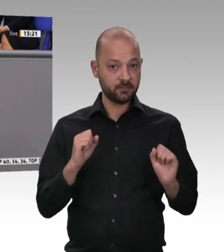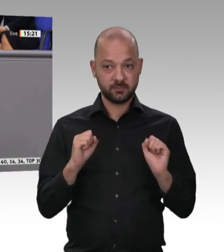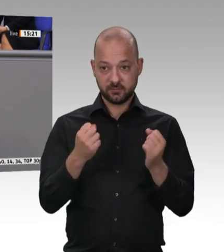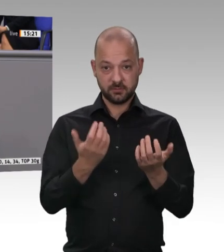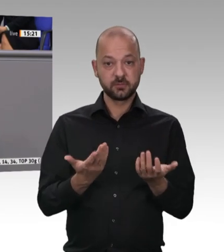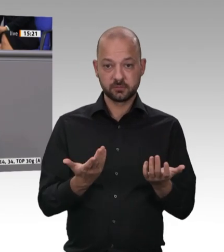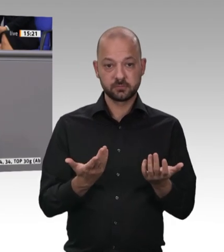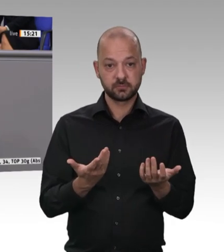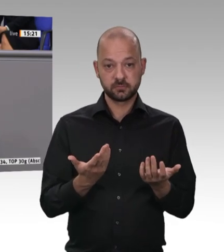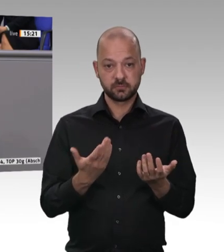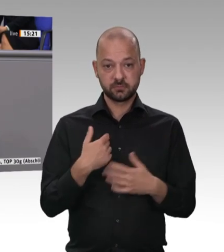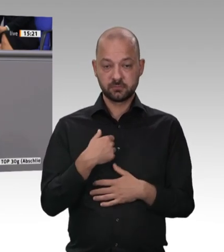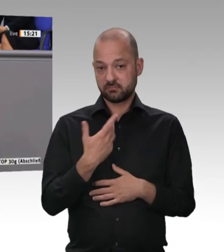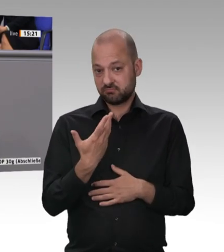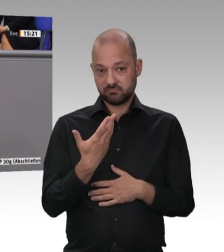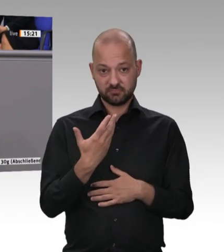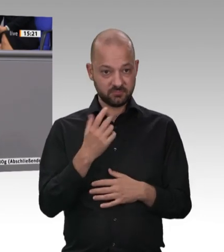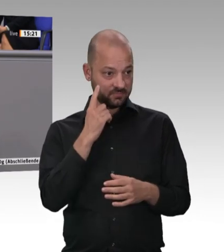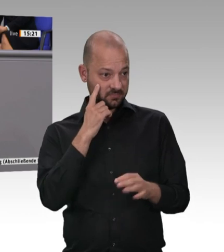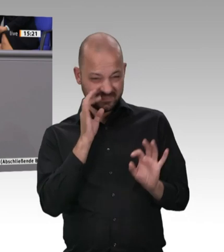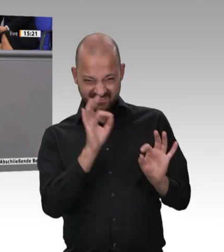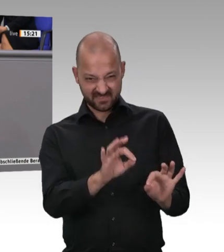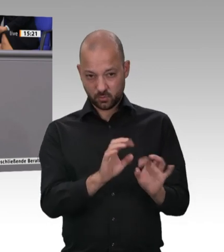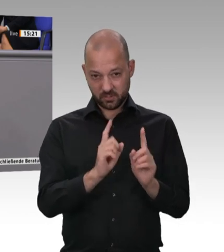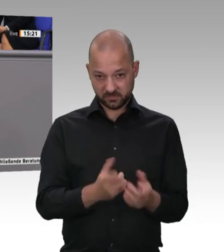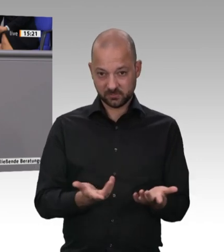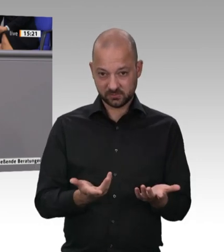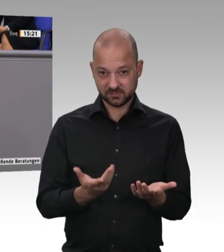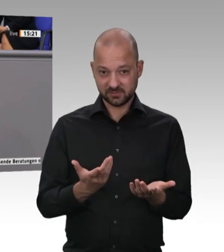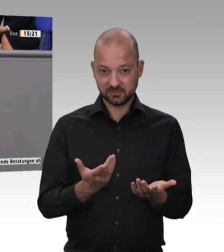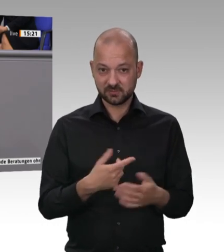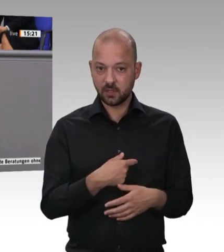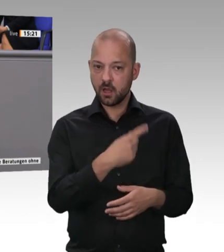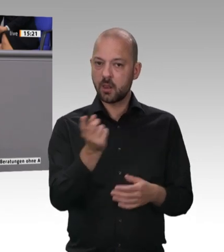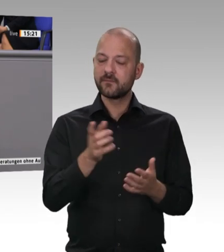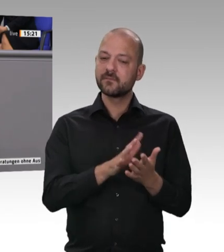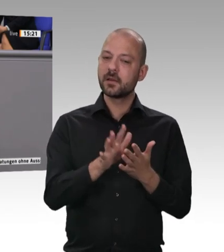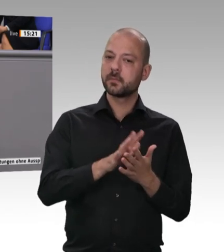Kollegen. Ich möchte sagen: Ja, Fleisch darf kein Luxusgut werden. Es darf aber